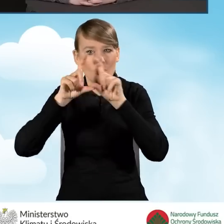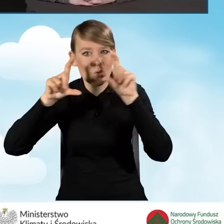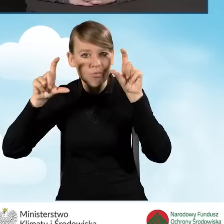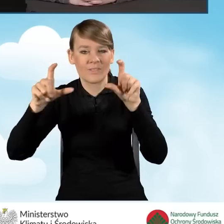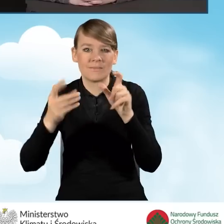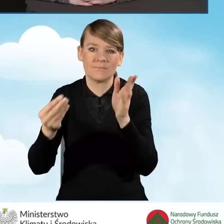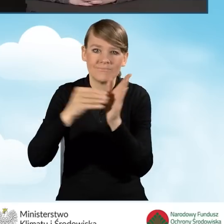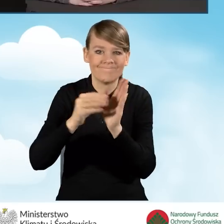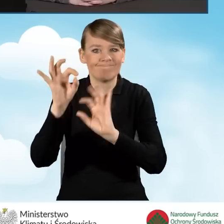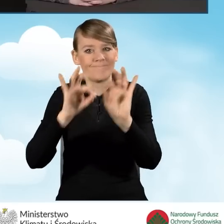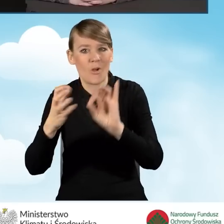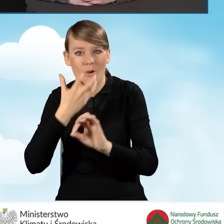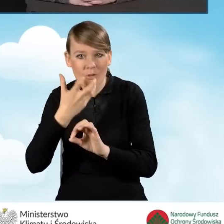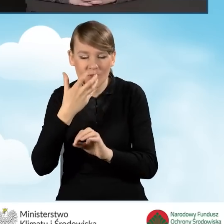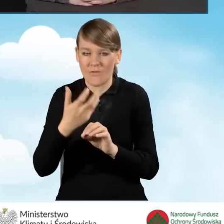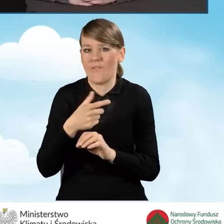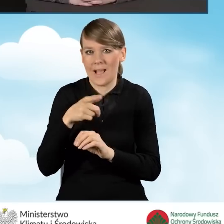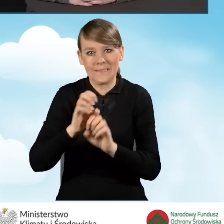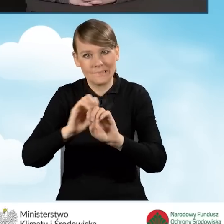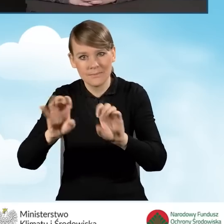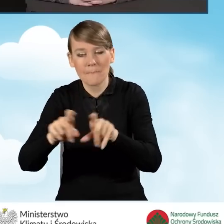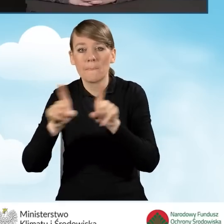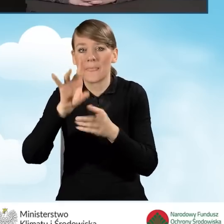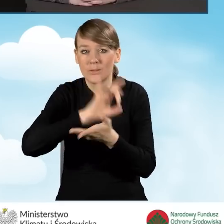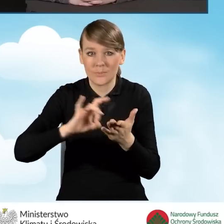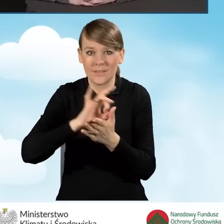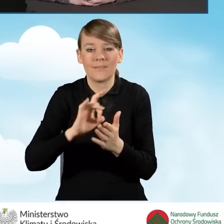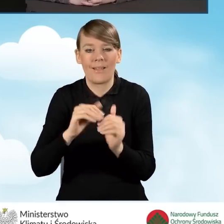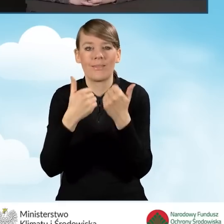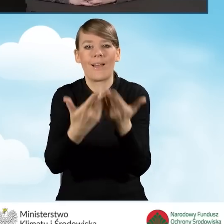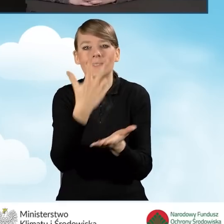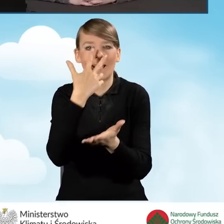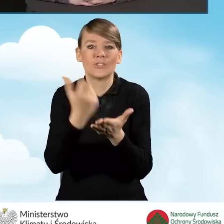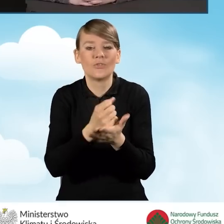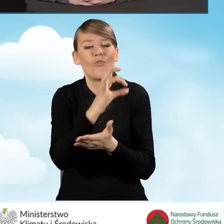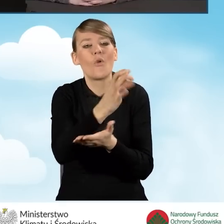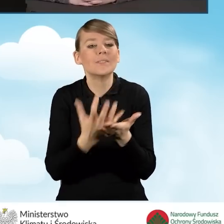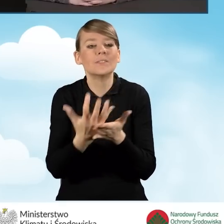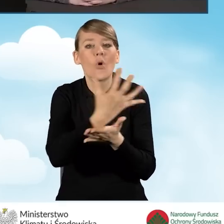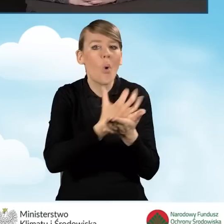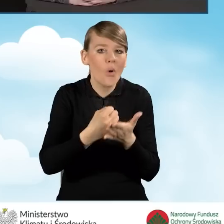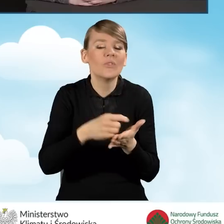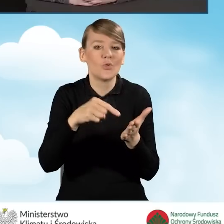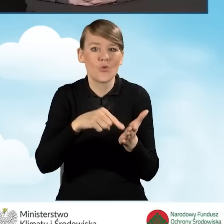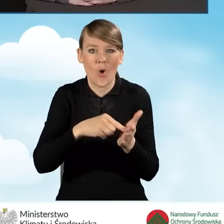Gminy wydają też zaświadczenia o dochodach, które uprawniają beneficjentów do korzystania z programu.